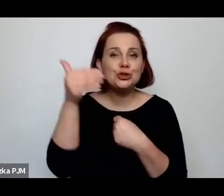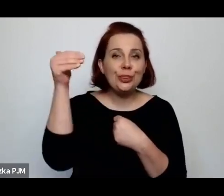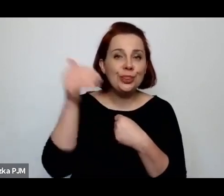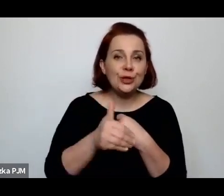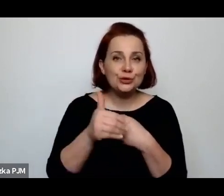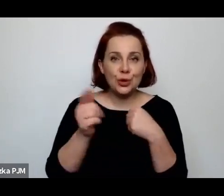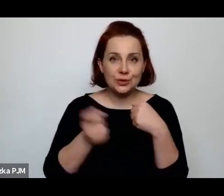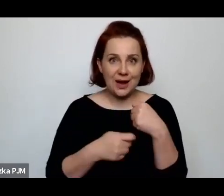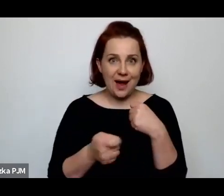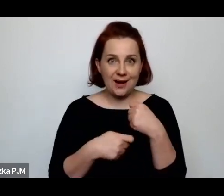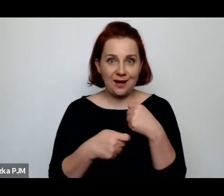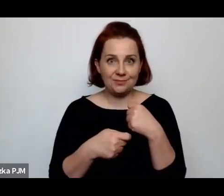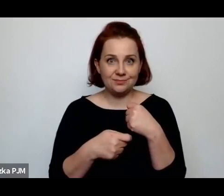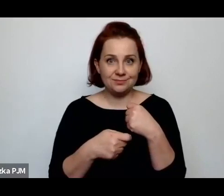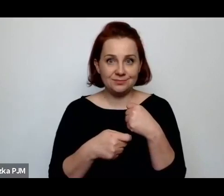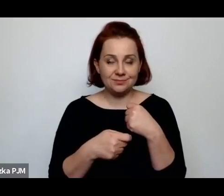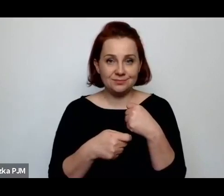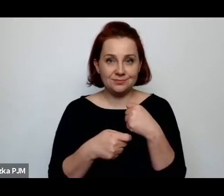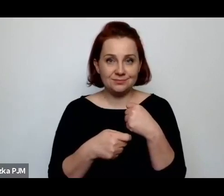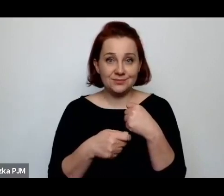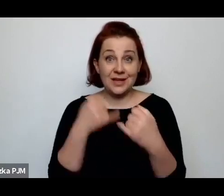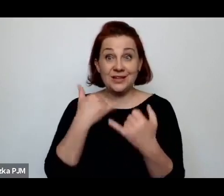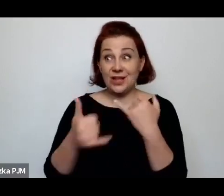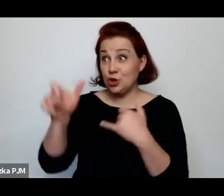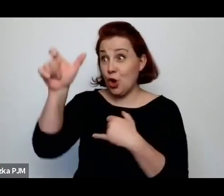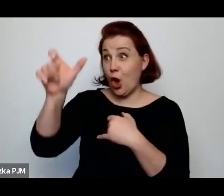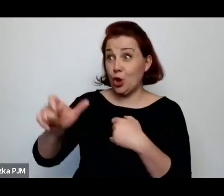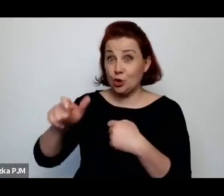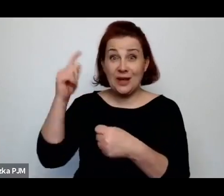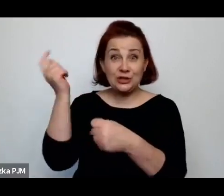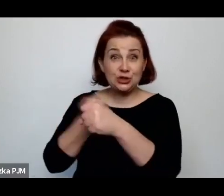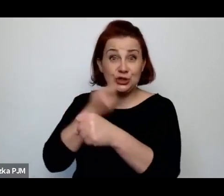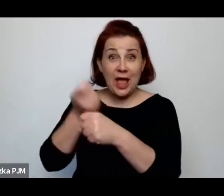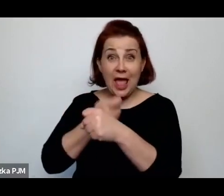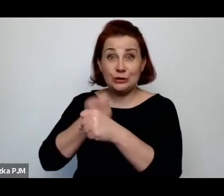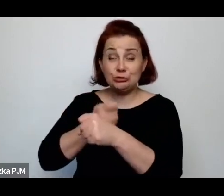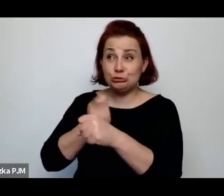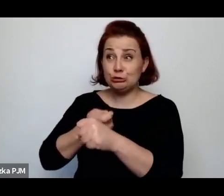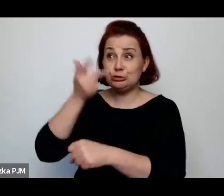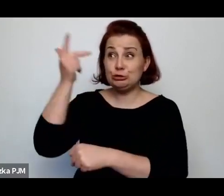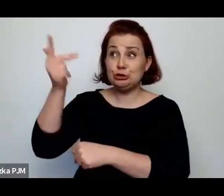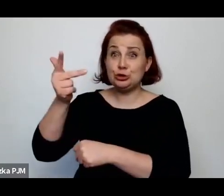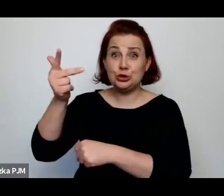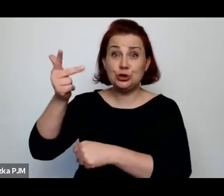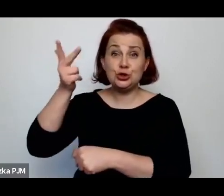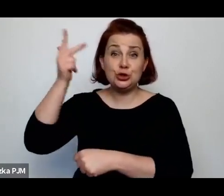jeżeli się nakładało na rzeźnika 3 tys kary, a służąca zarabiała 30 zł miesięcznie